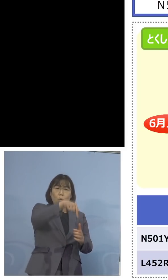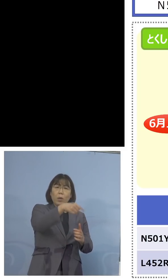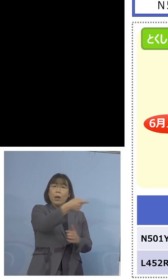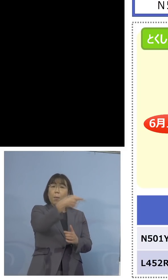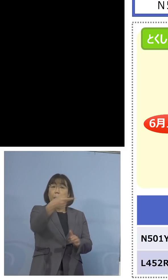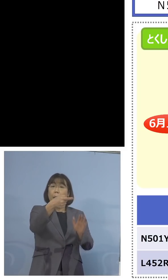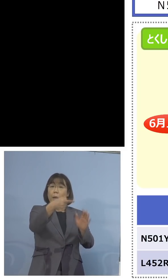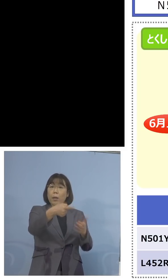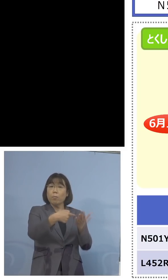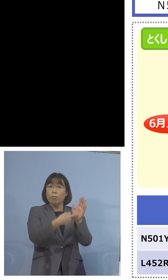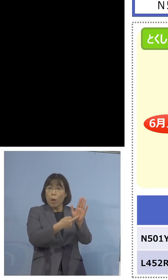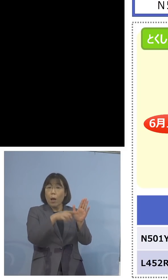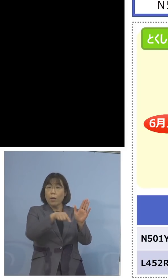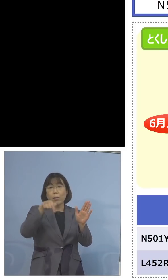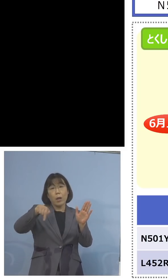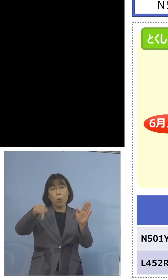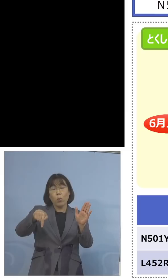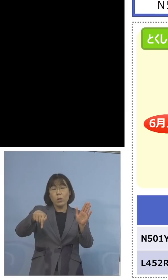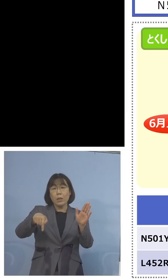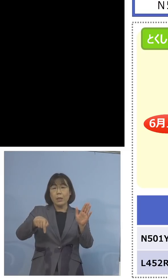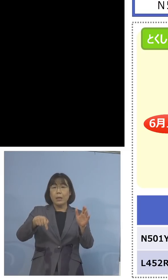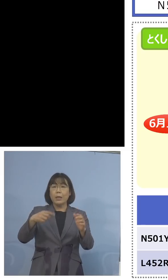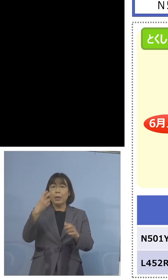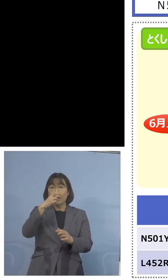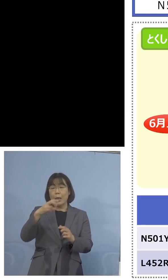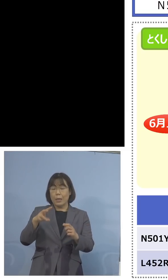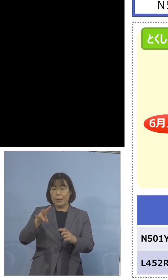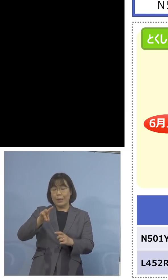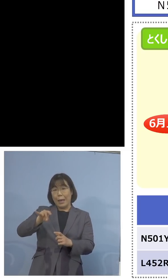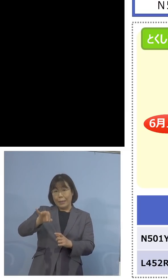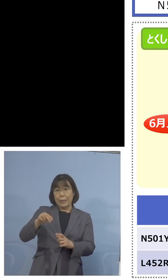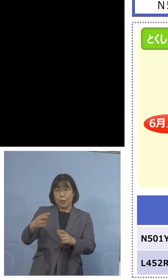こちらでこの検査キットで 対応すると